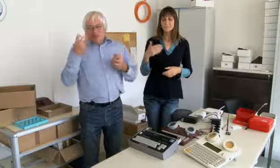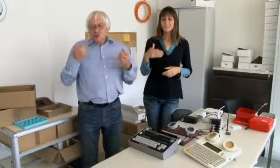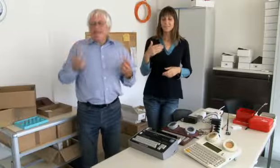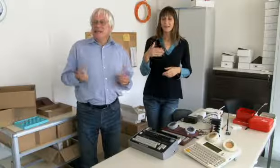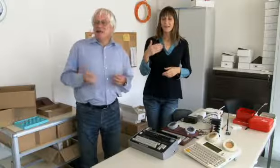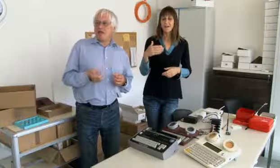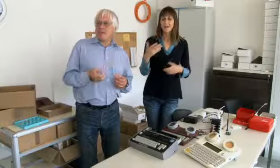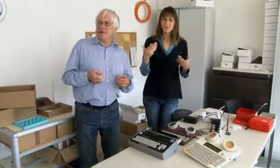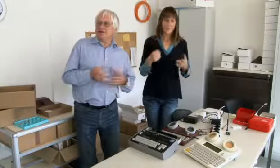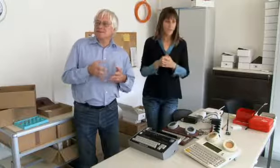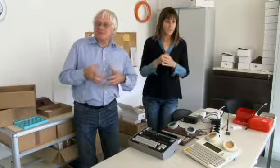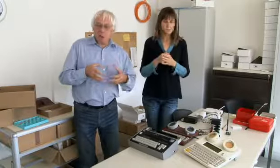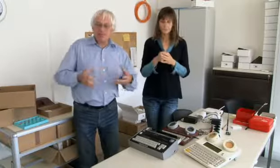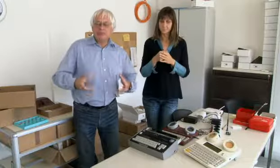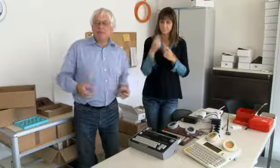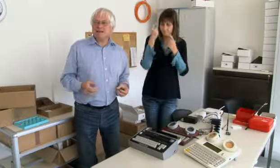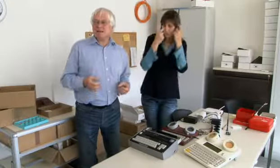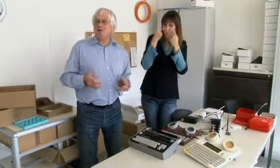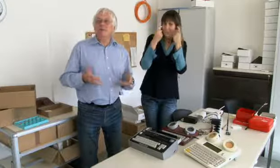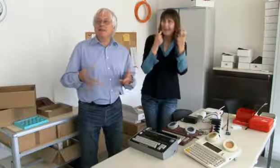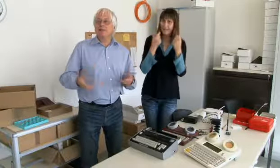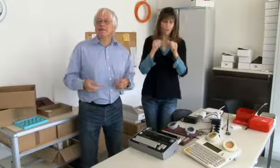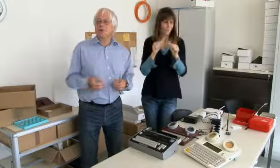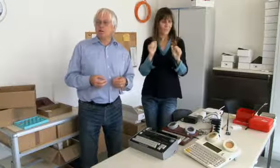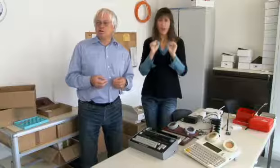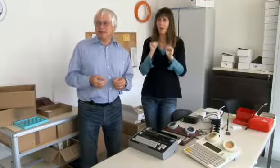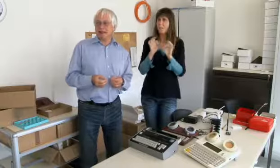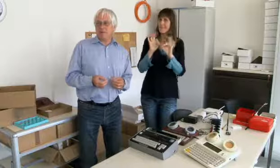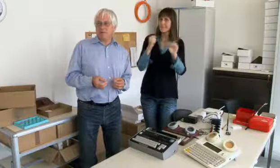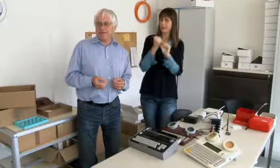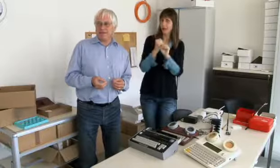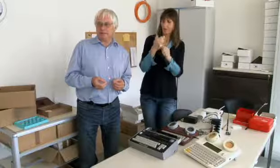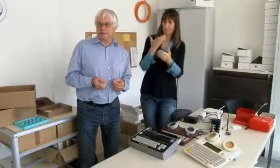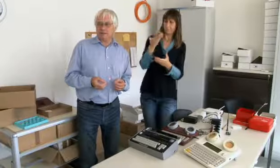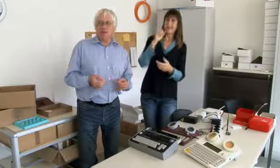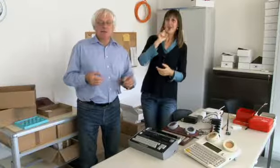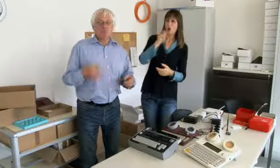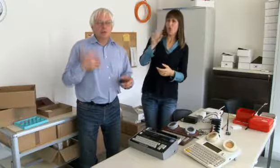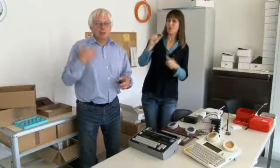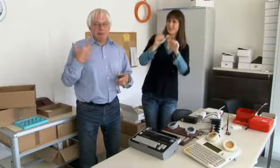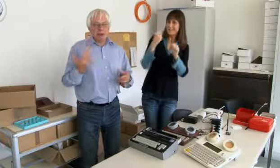Und als ich dann darüber studiert habe was könnte man besser machen,